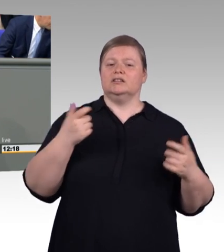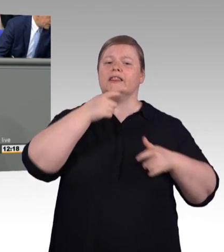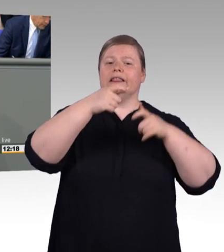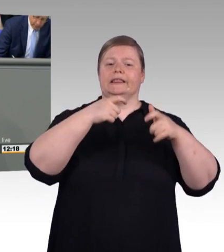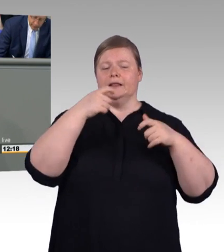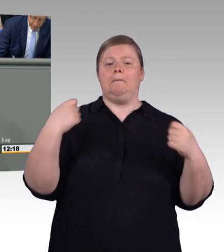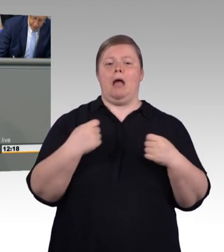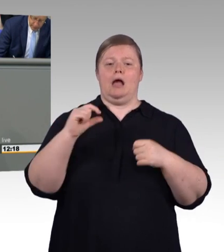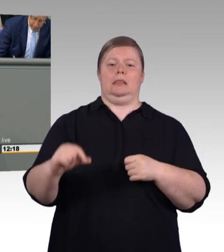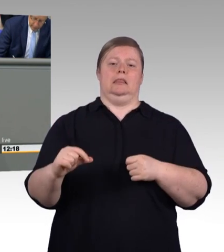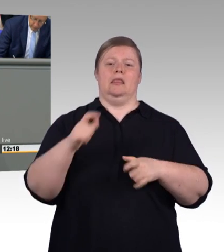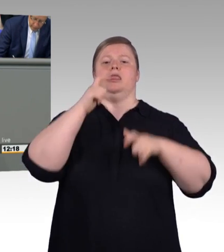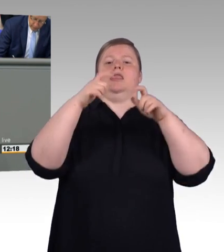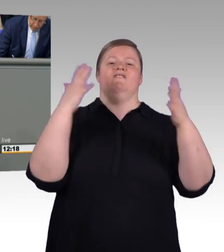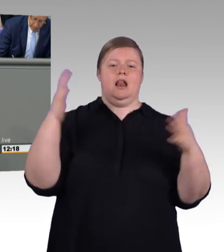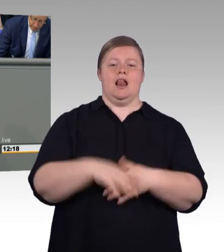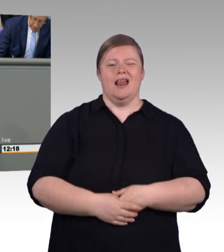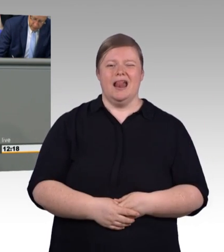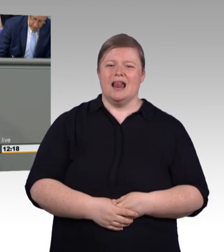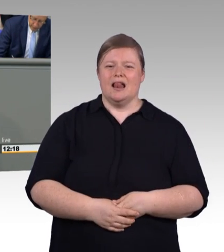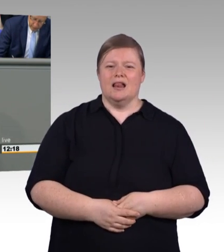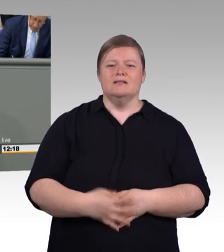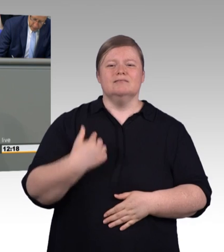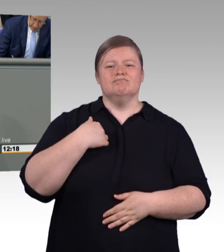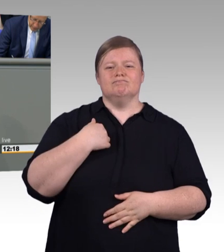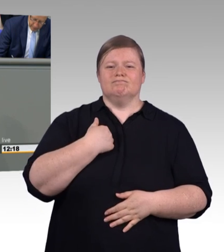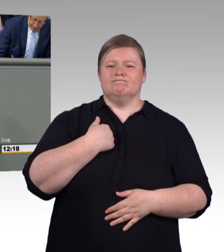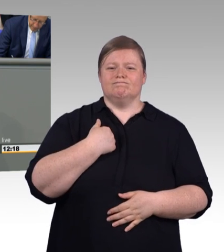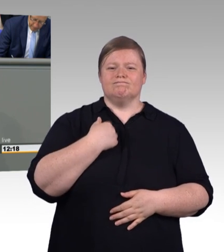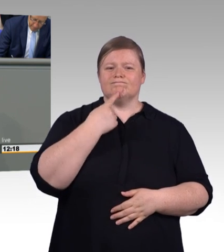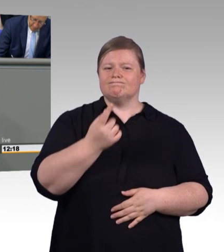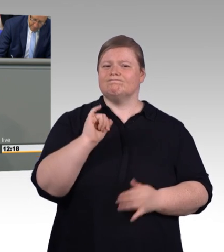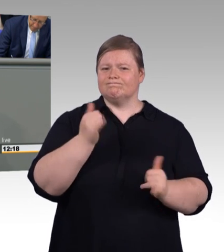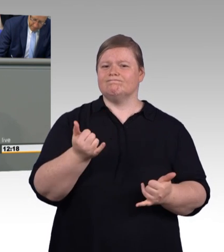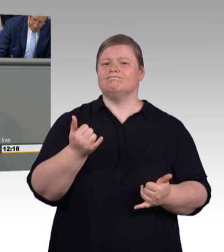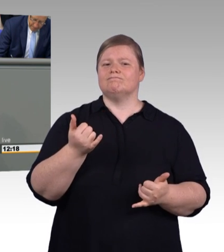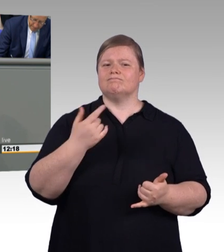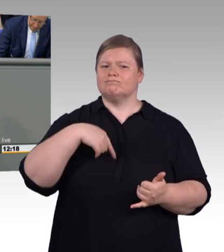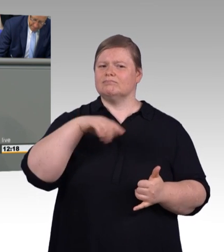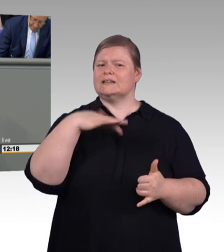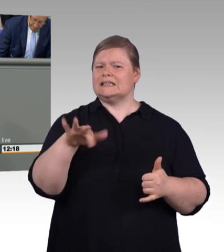mit dem Koalitionspartner vereinbart. Die hatten wir schon in der Tasche. Und das liegt an einem Grund. Wir stellen uns nicht an den Spielfeldrand